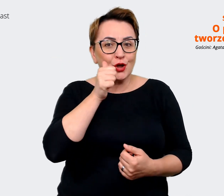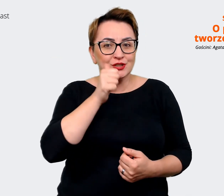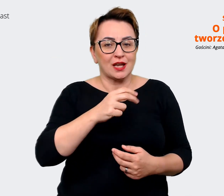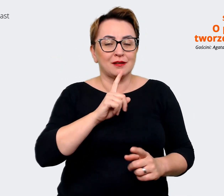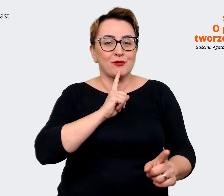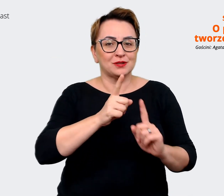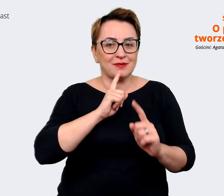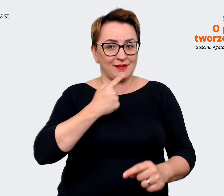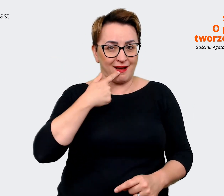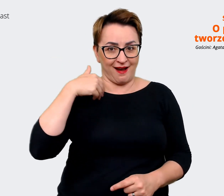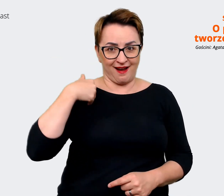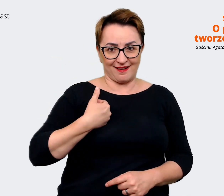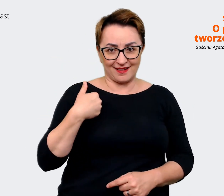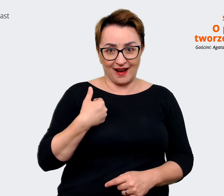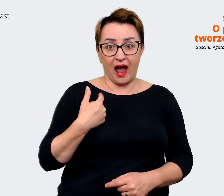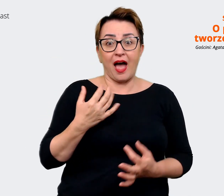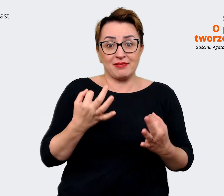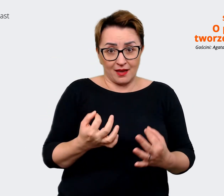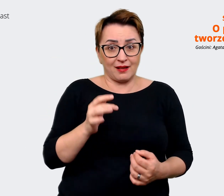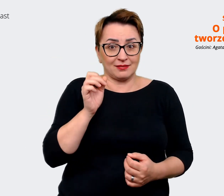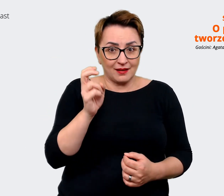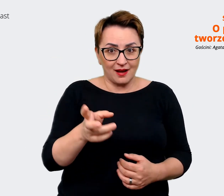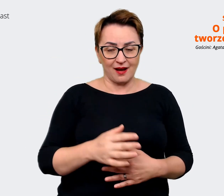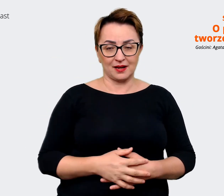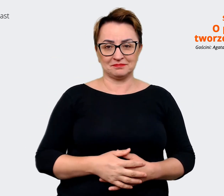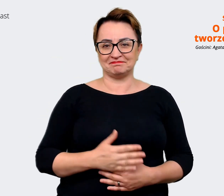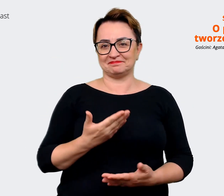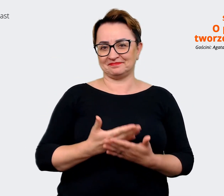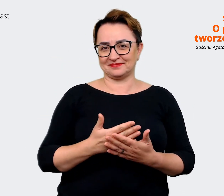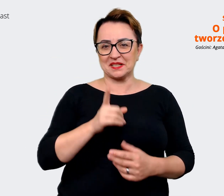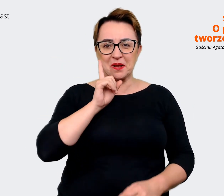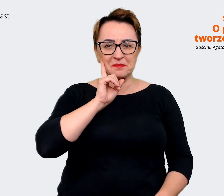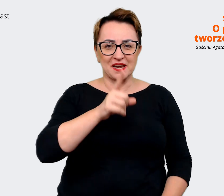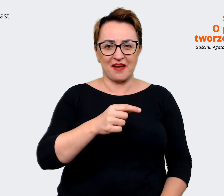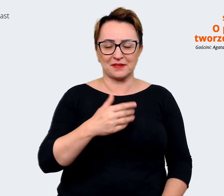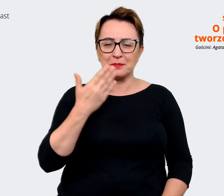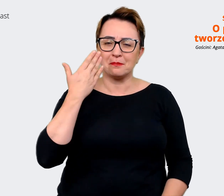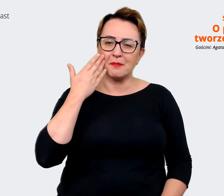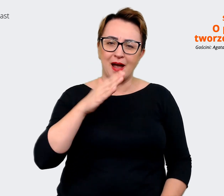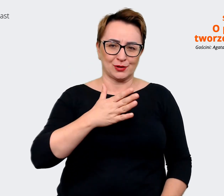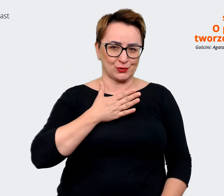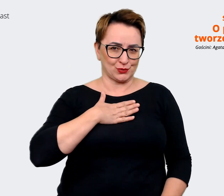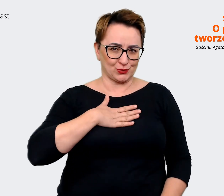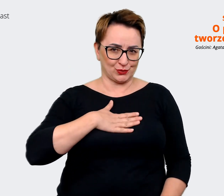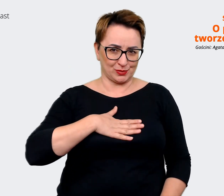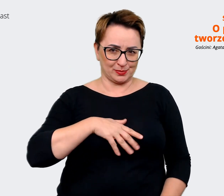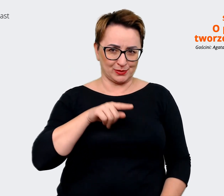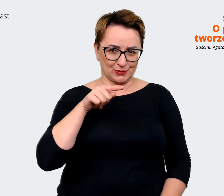także naprawdę bardzo to lubię. Z zupełnie takich prozaicznych powodów uwielbiam to biuro,